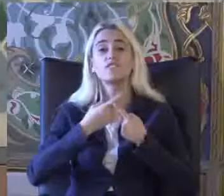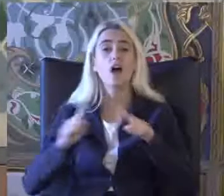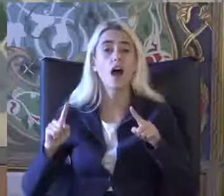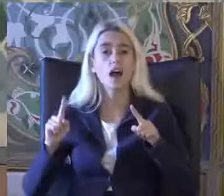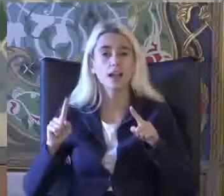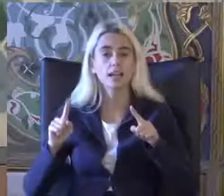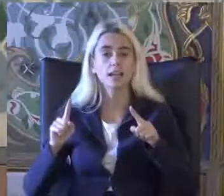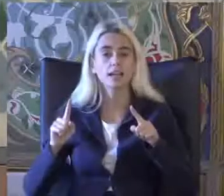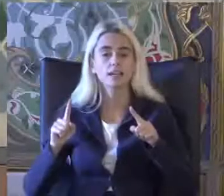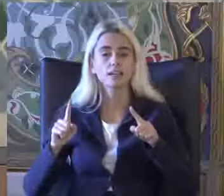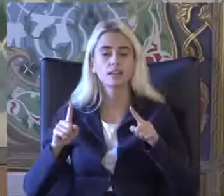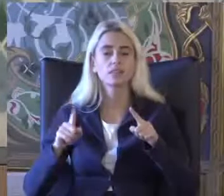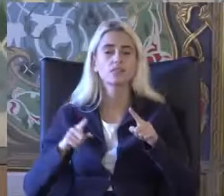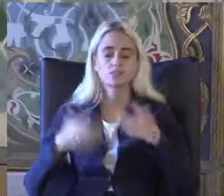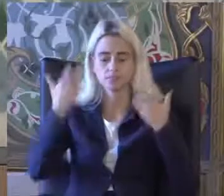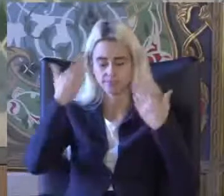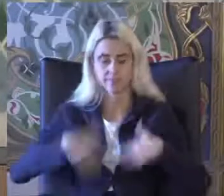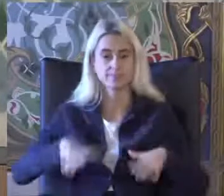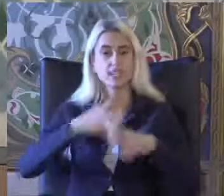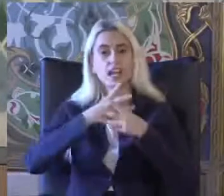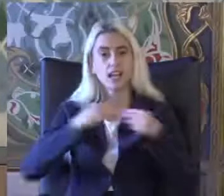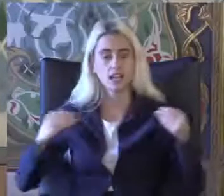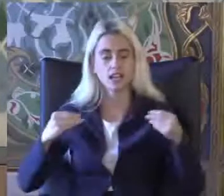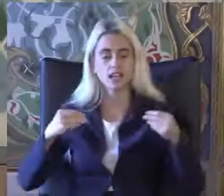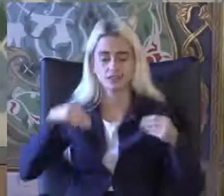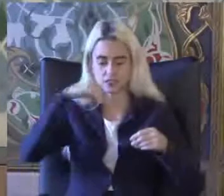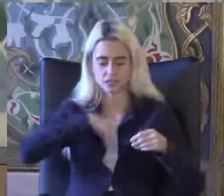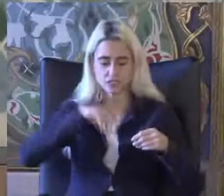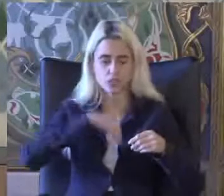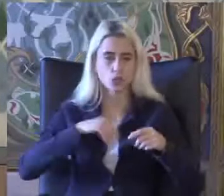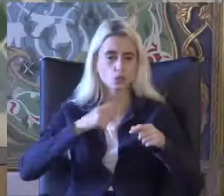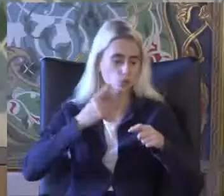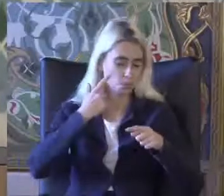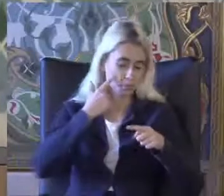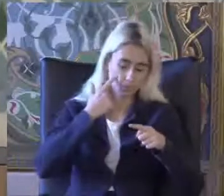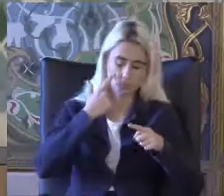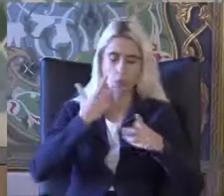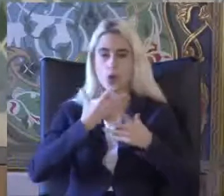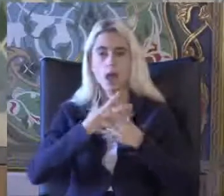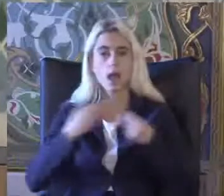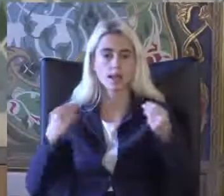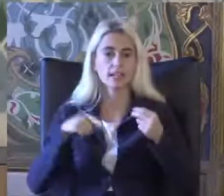Yetiyitimi işlev sorgulaması ile engellilik istatistikleri Delale rinde